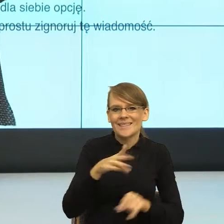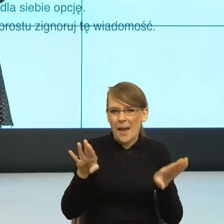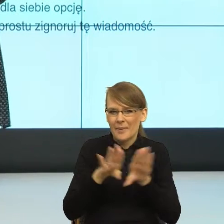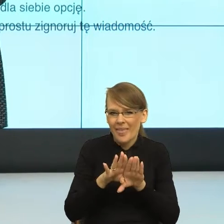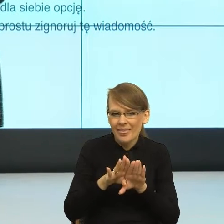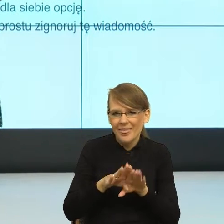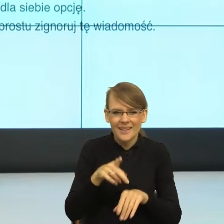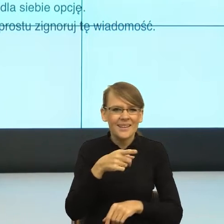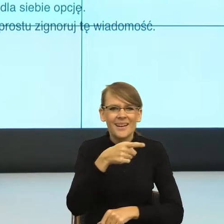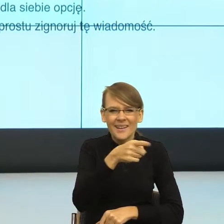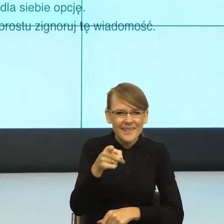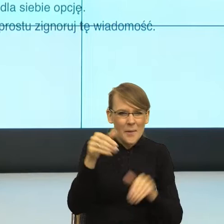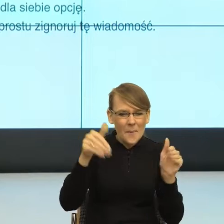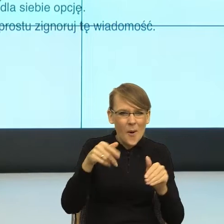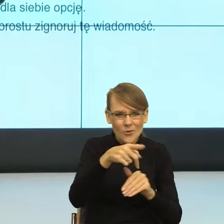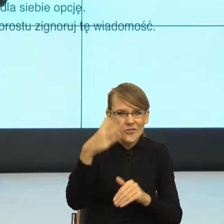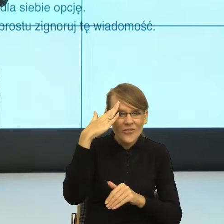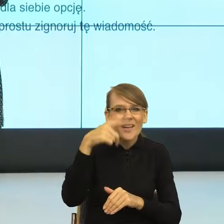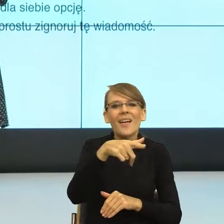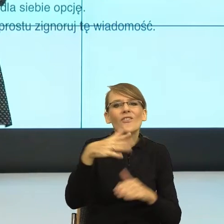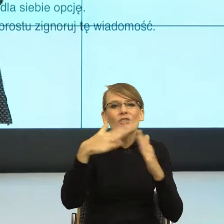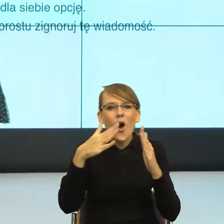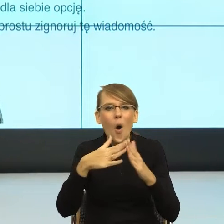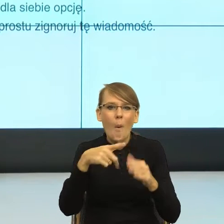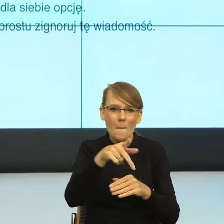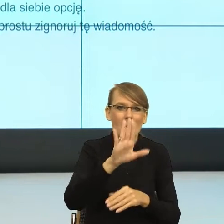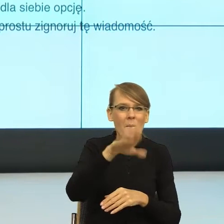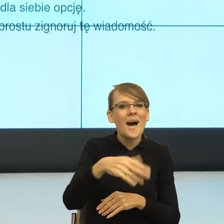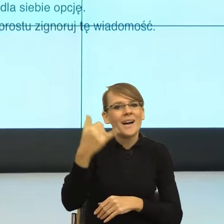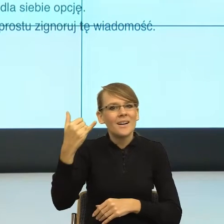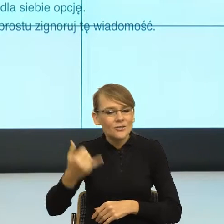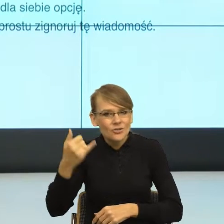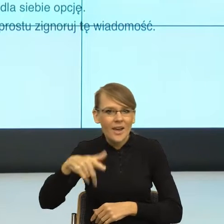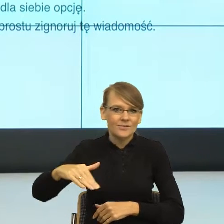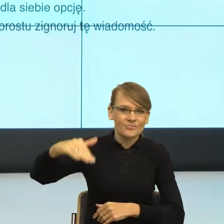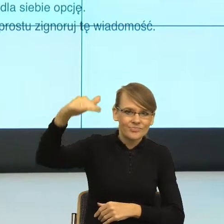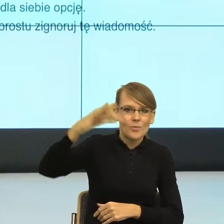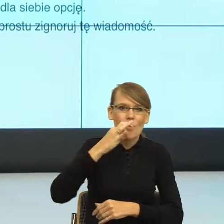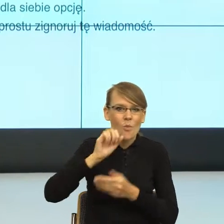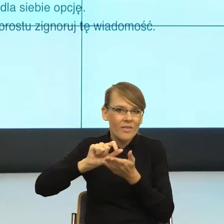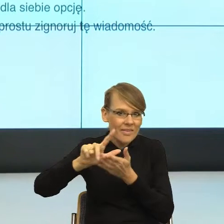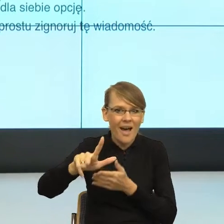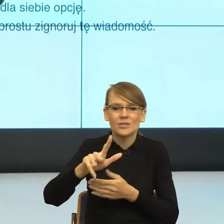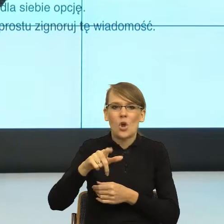dzieci w domu nastolatków, którzy mówią językiem dla nas często niezrozumiałym. I teraz oni nie tylko posługują się